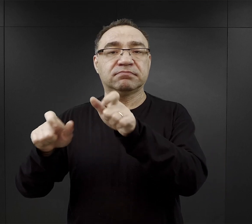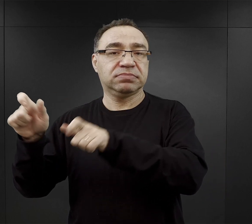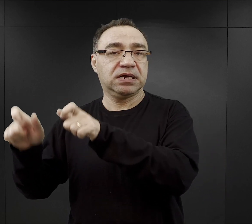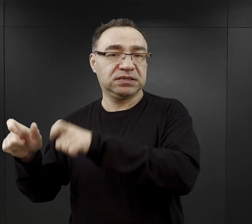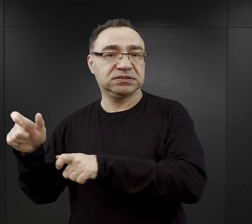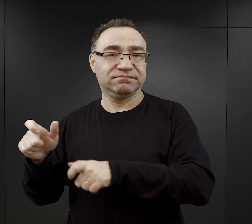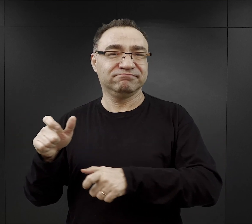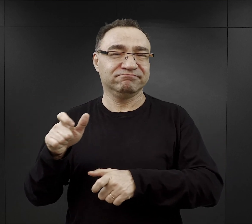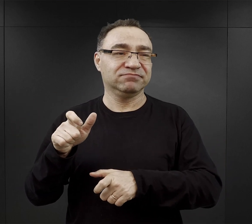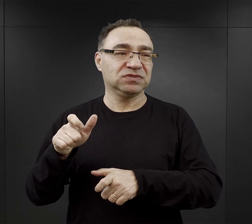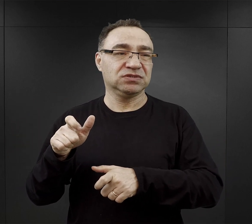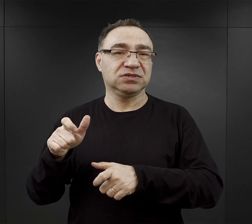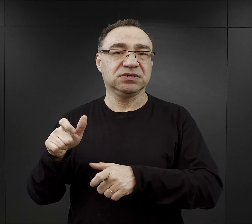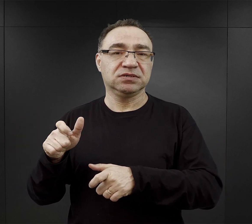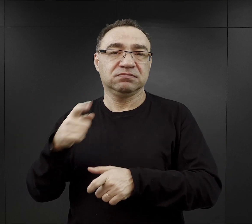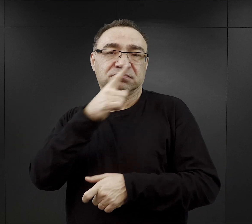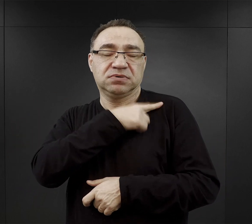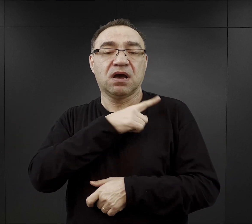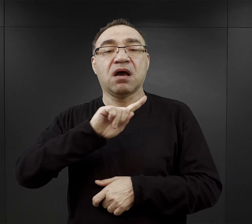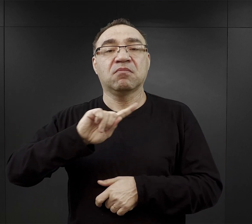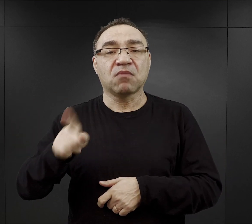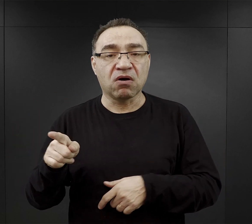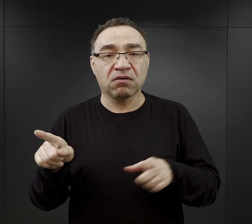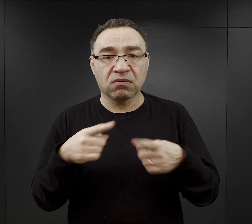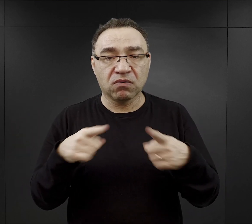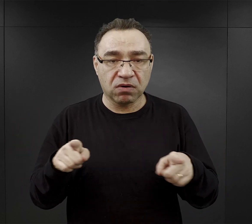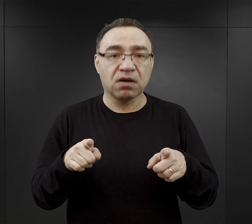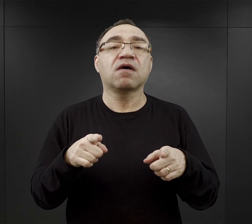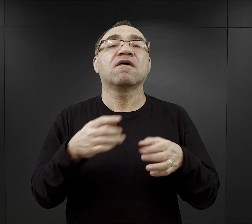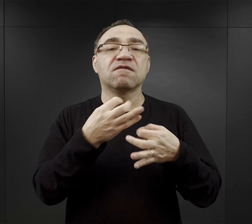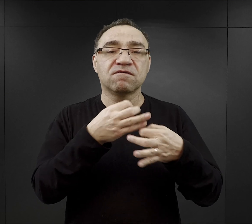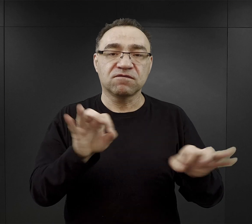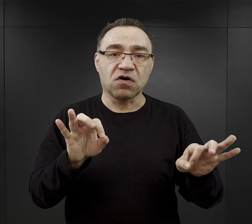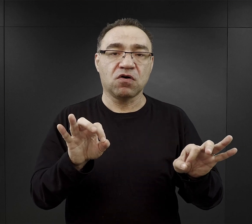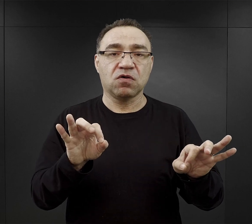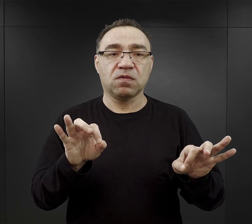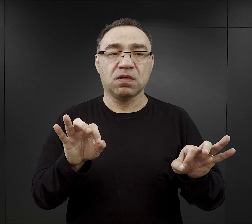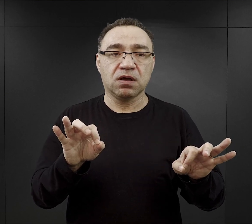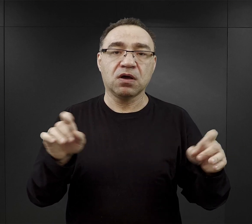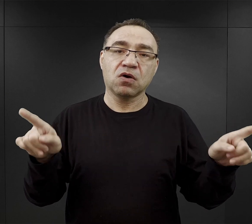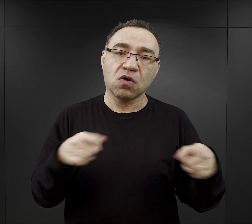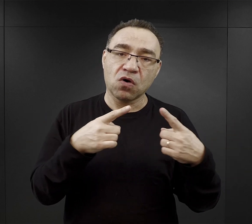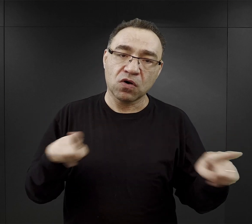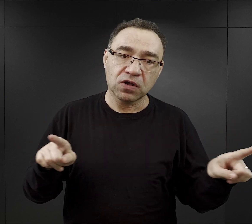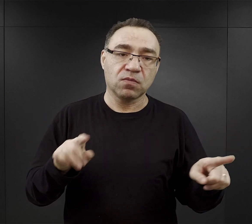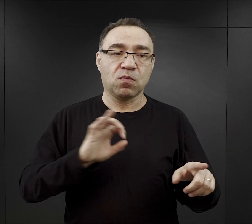ale po tych koncertach dla załogi zezwalano im na takie oficjalne koncerty również dla więźniów,